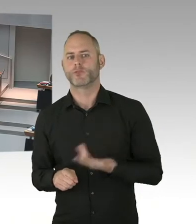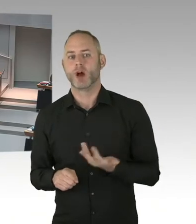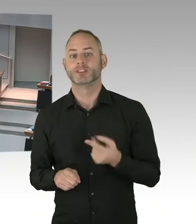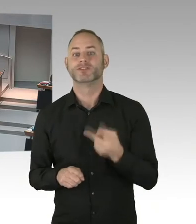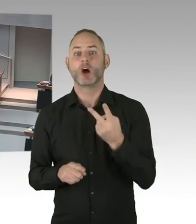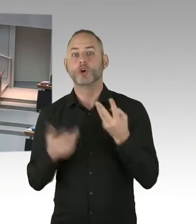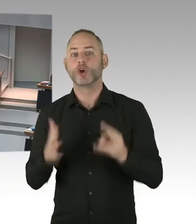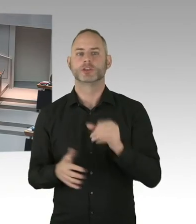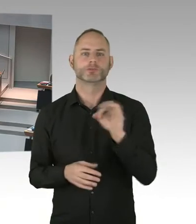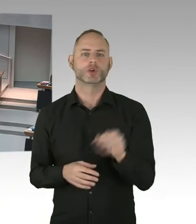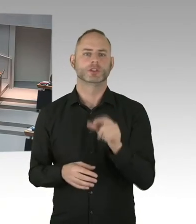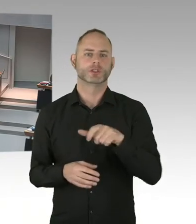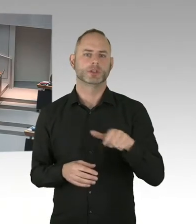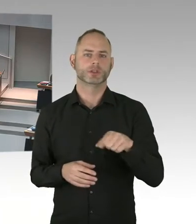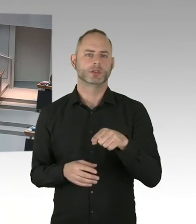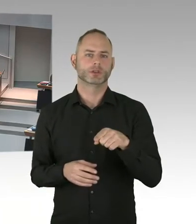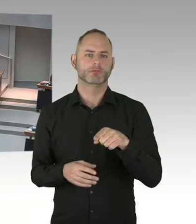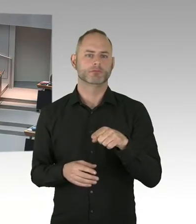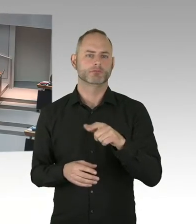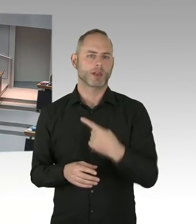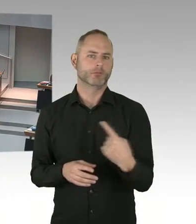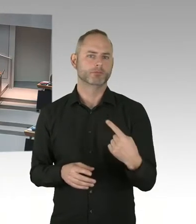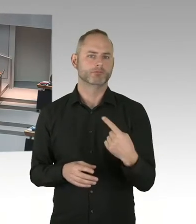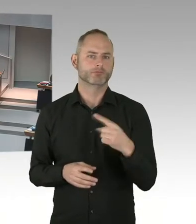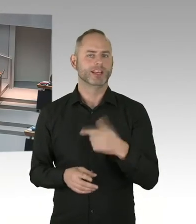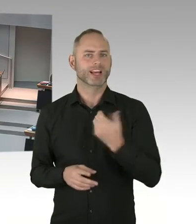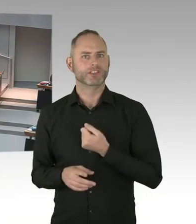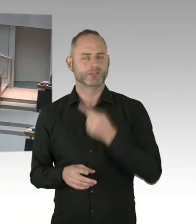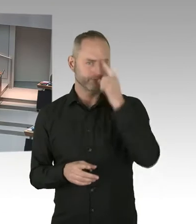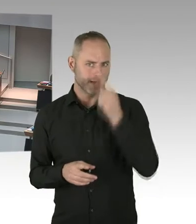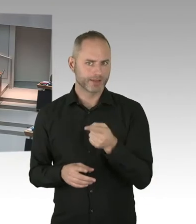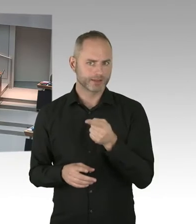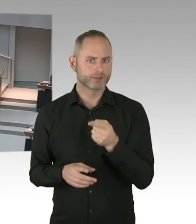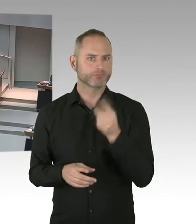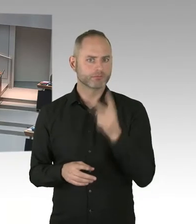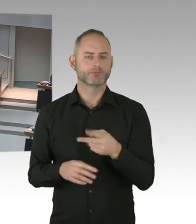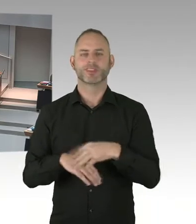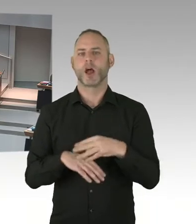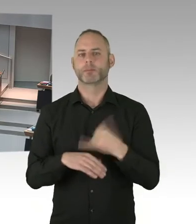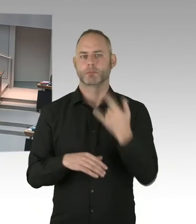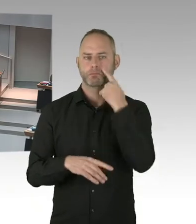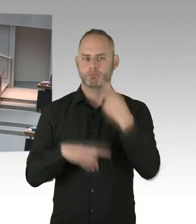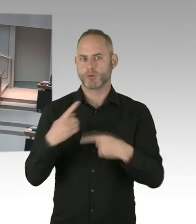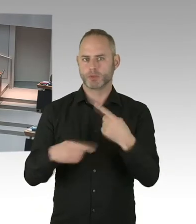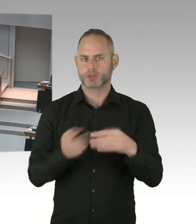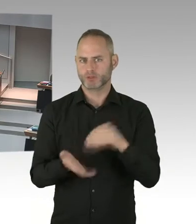Und deswegen ist das ein großartiges Ergebnis für Berlin. Und ich möchte an dieser Stelle aber auch ganz klar sagen,